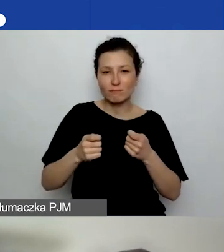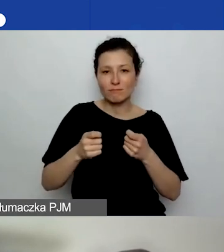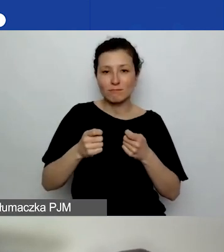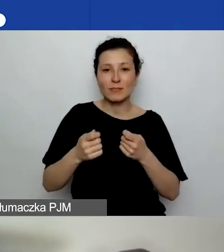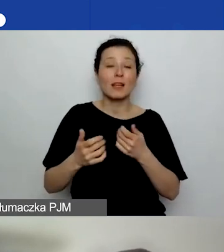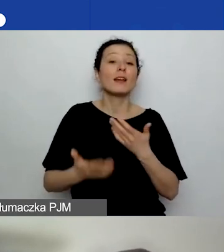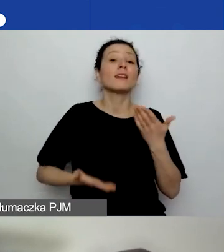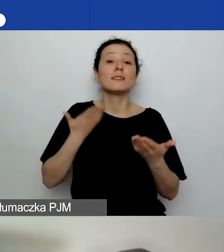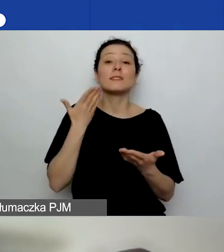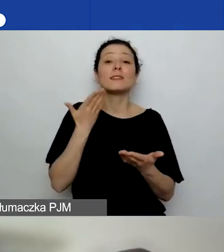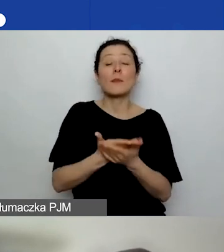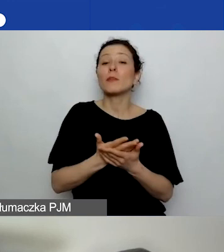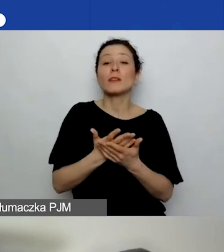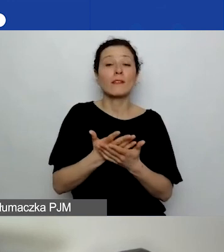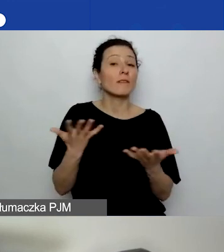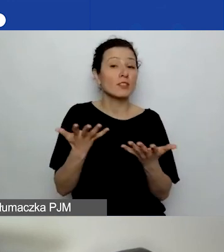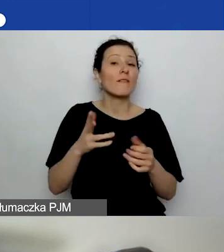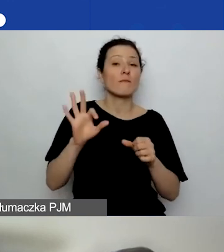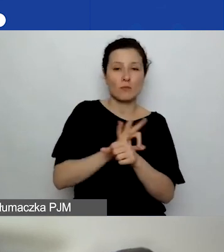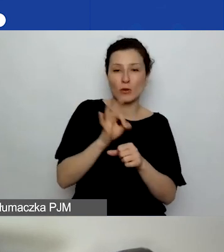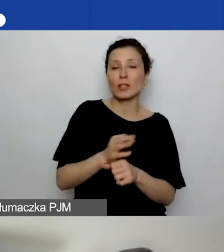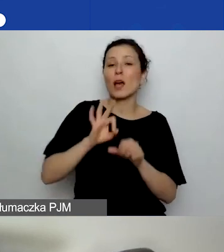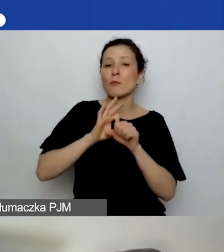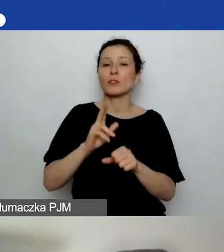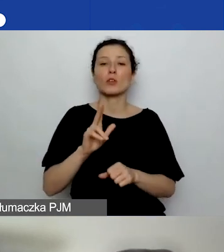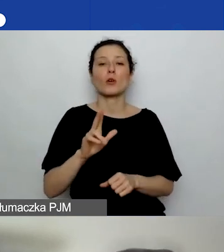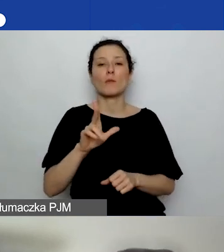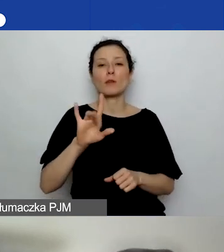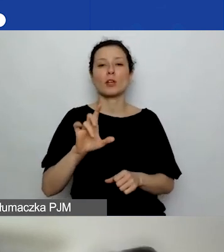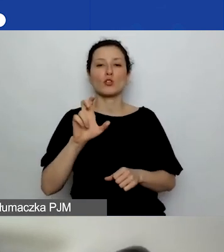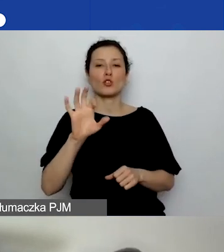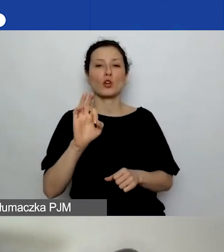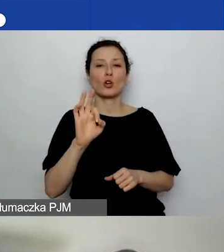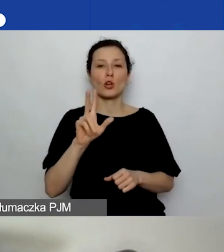Poprowadzi je Katarzyna Bryczkowska. To ekspertka w obszarze drugim.